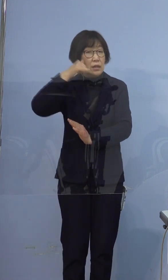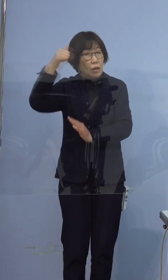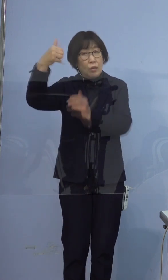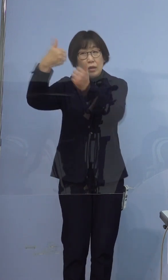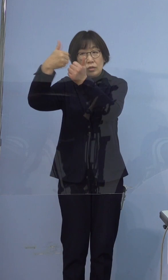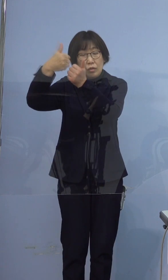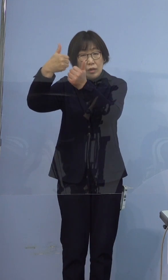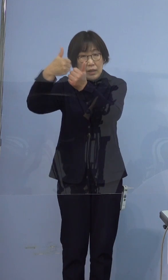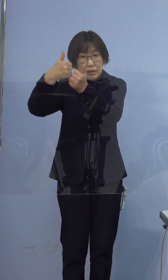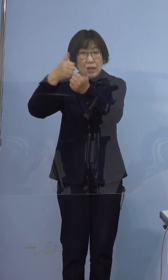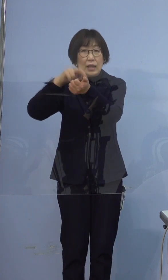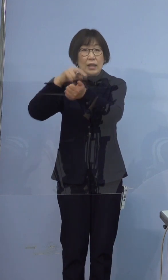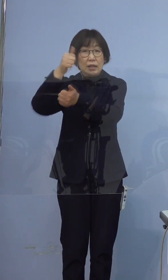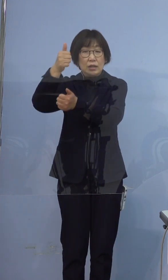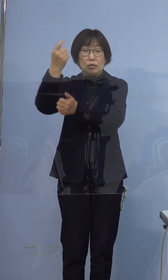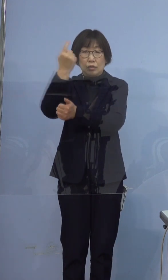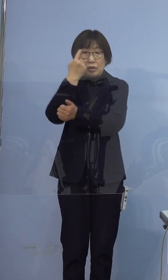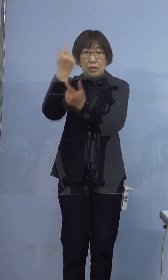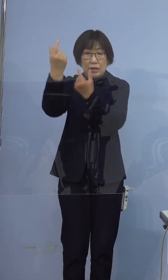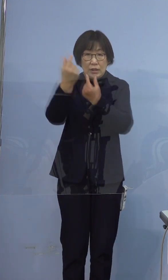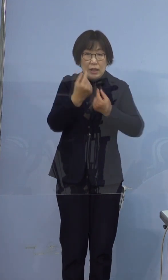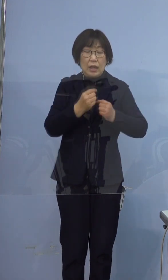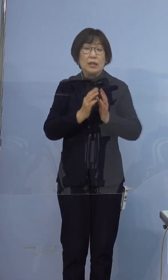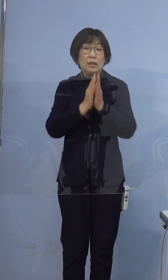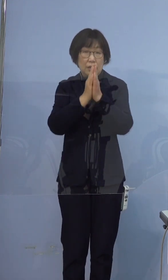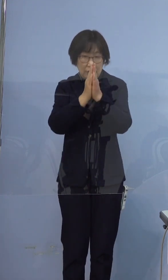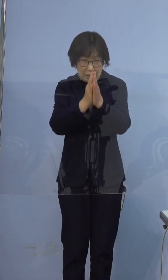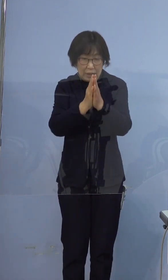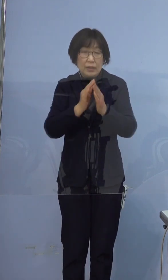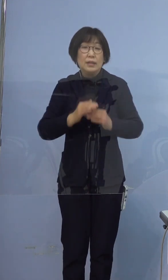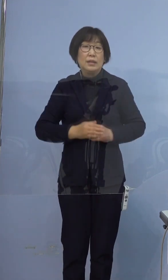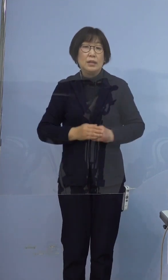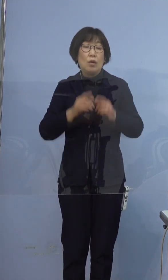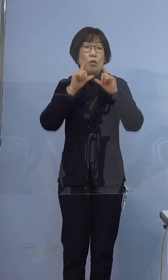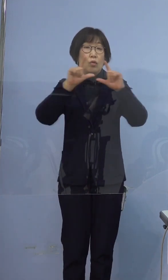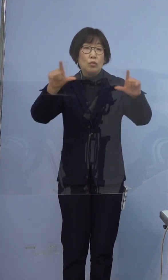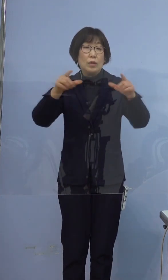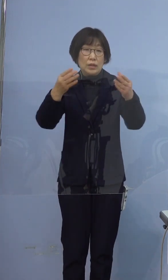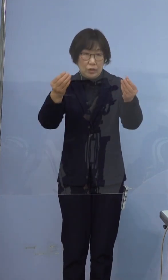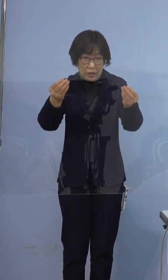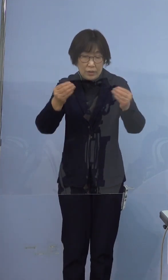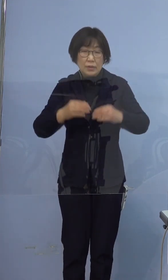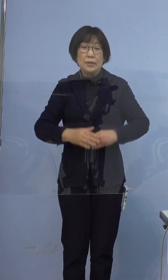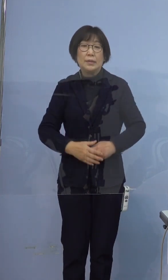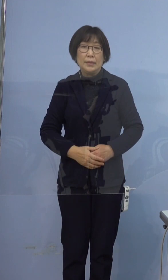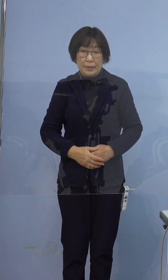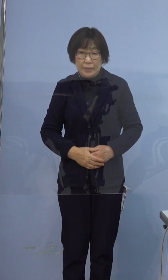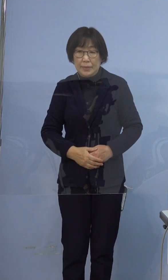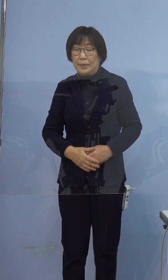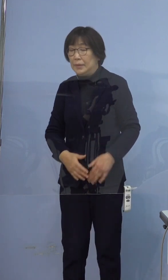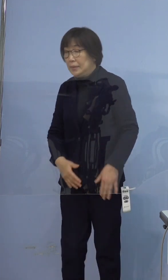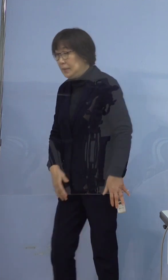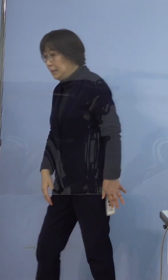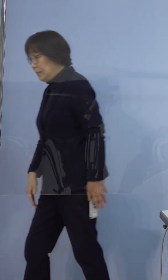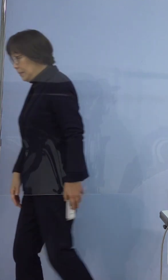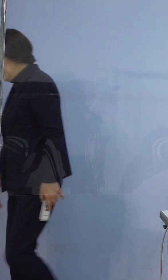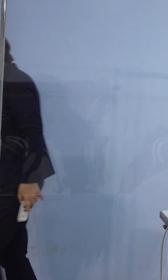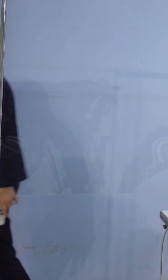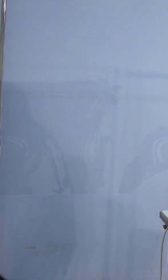医師の指示に従っていただきたいと存じます 報告は以上になります